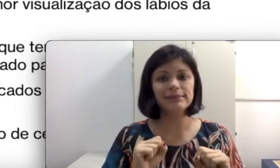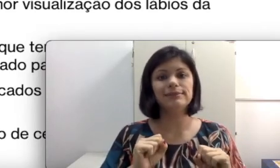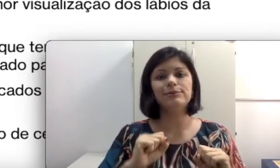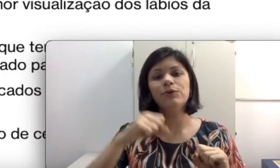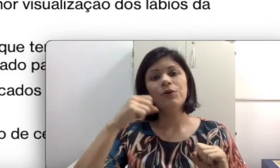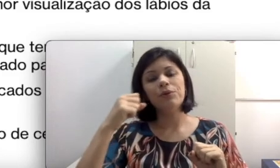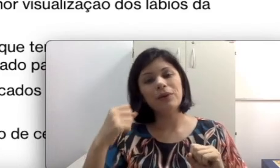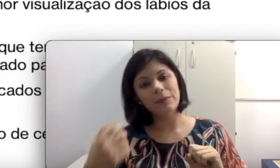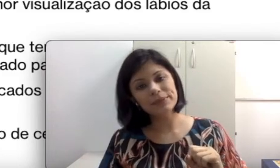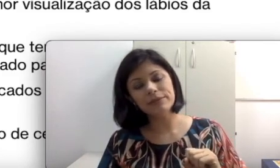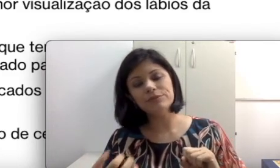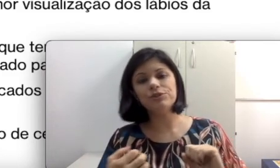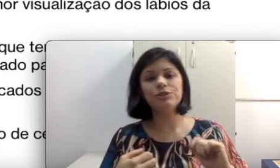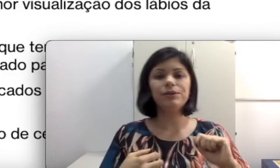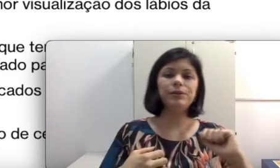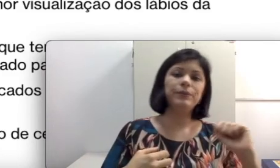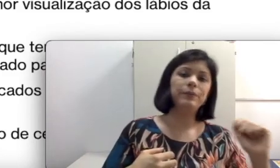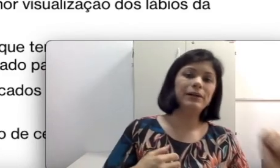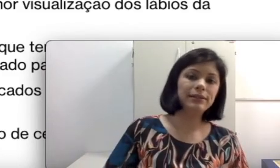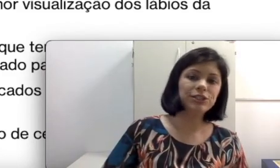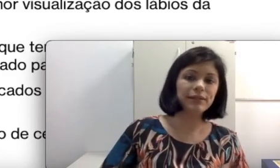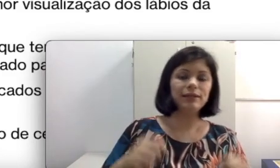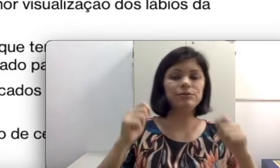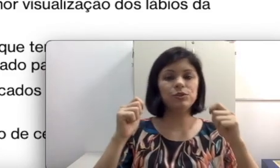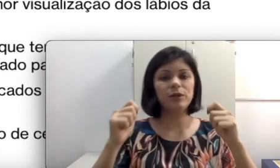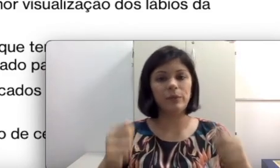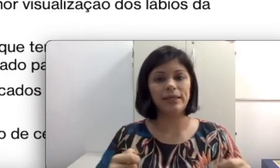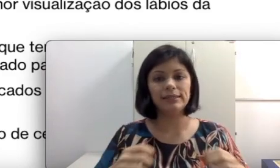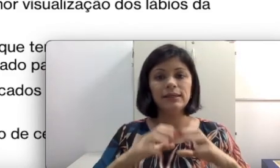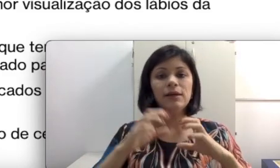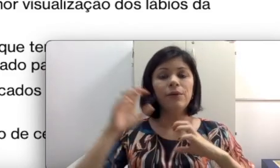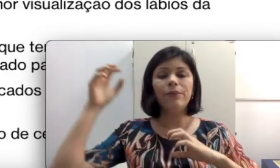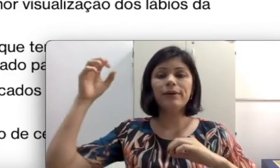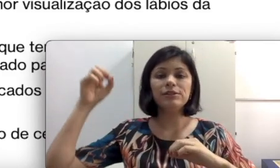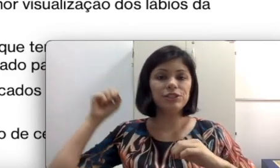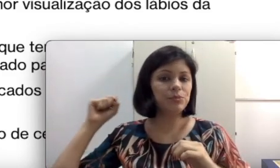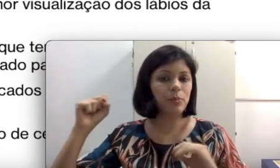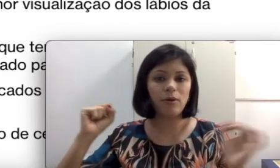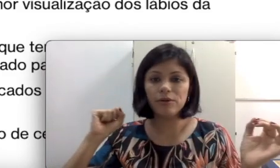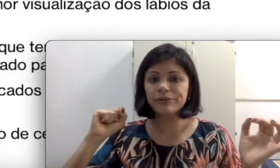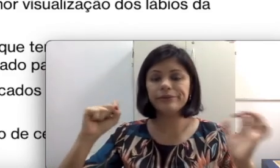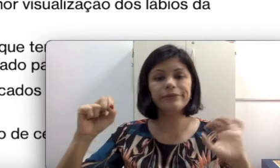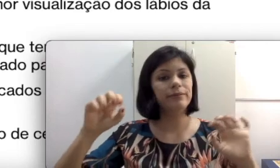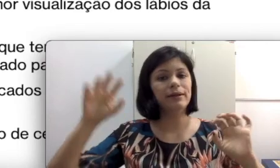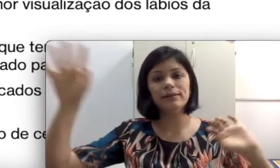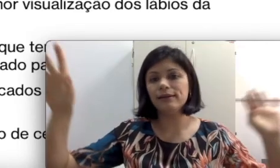um lápis caiu no chão, um batente de caderno sobre a mesa, um Ranger de porta, uma gritaria